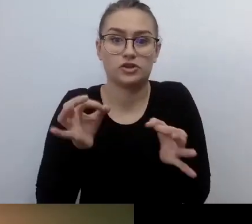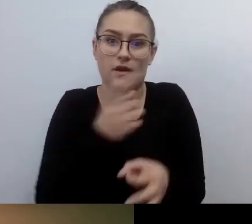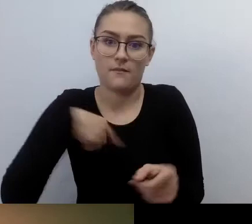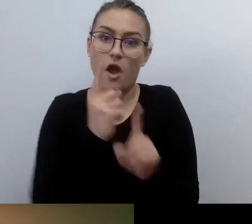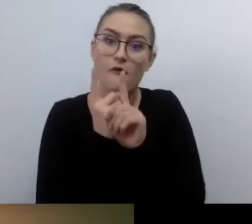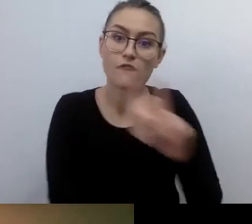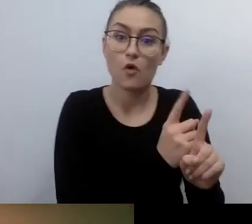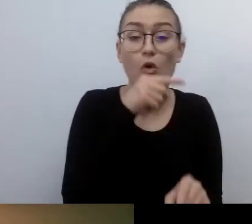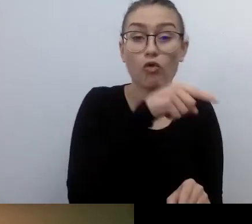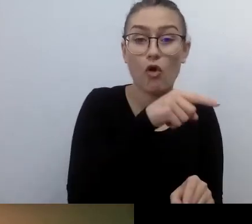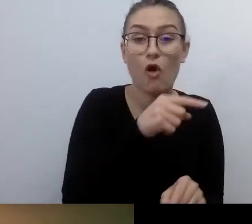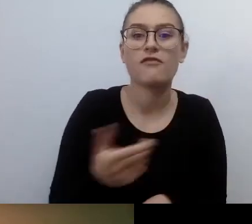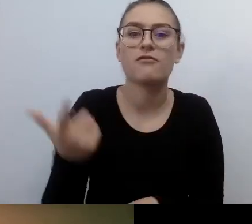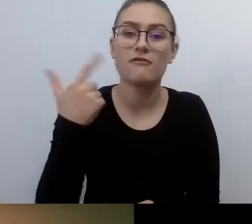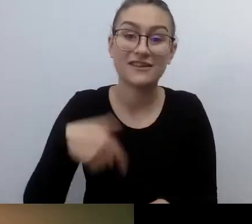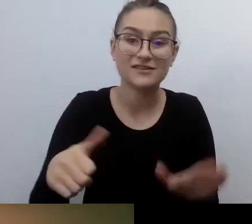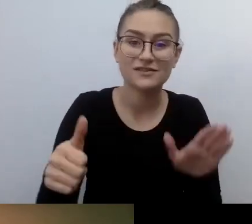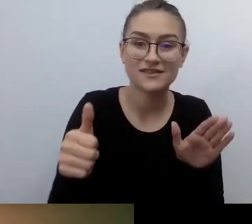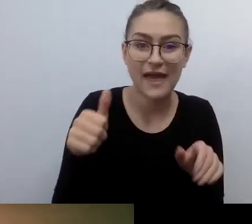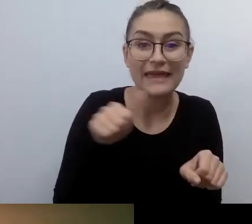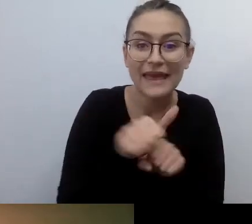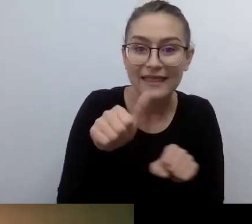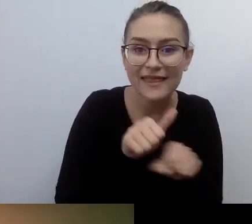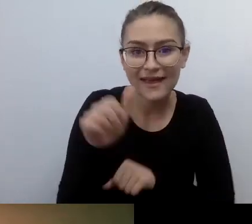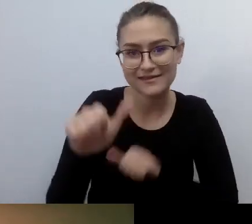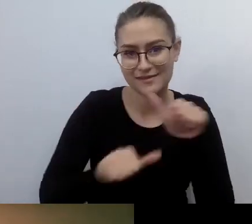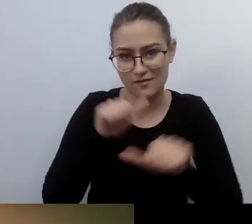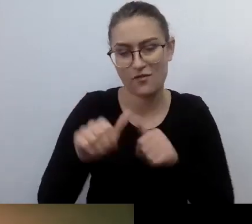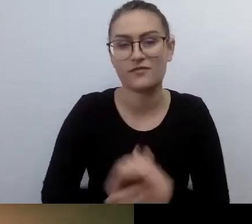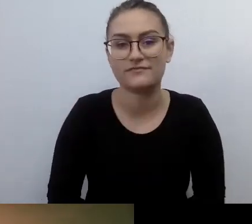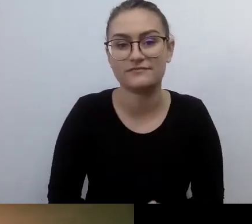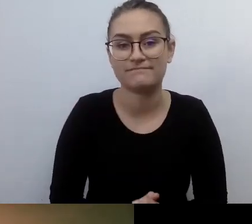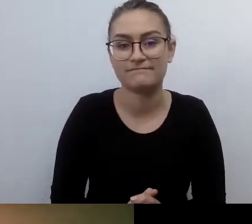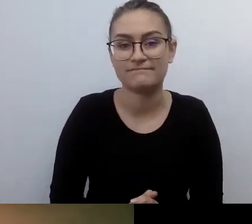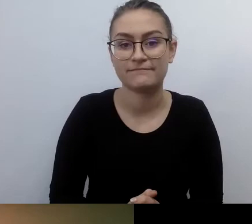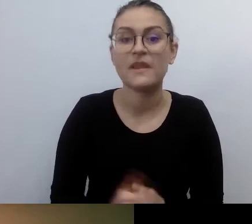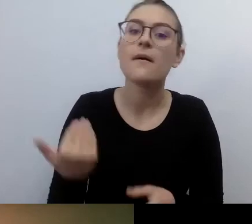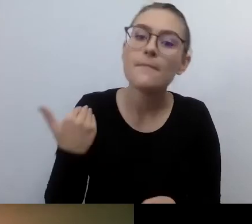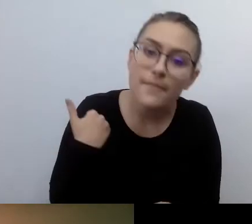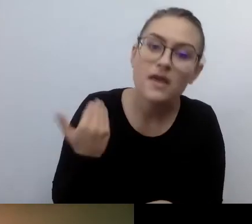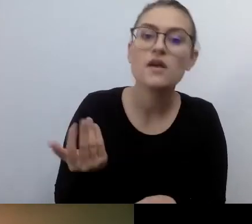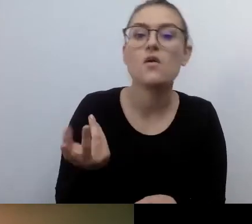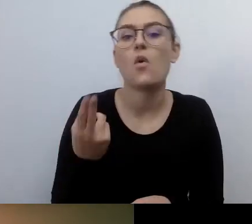Pewnie, istniały urzędy, specjalne sekcje na poziomie rządu.